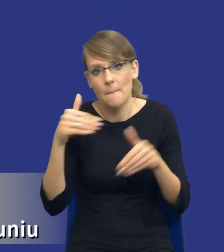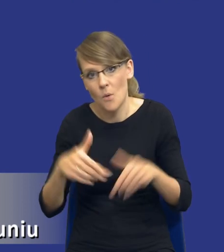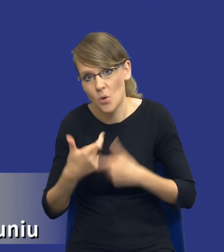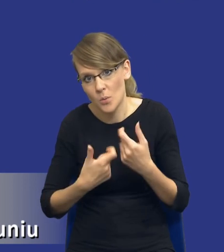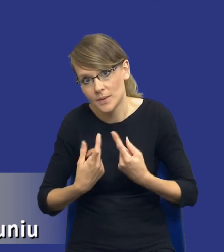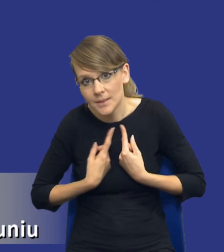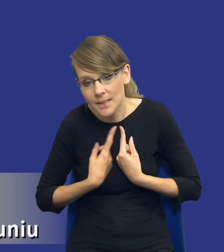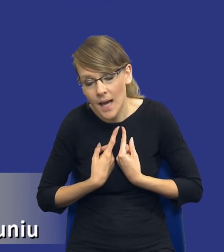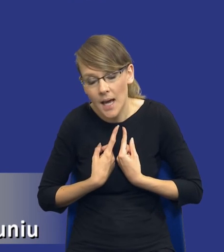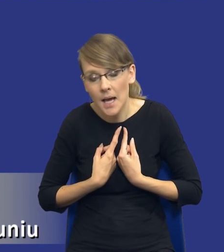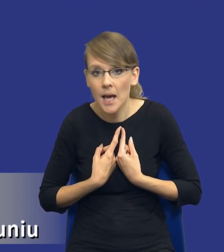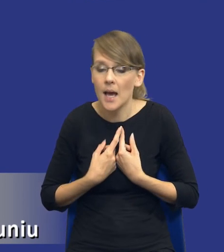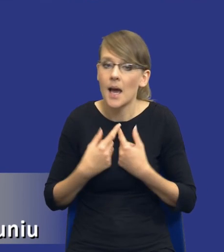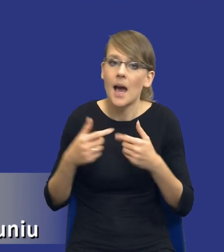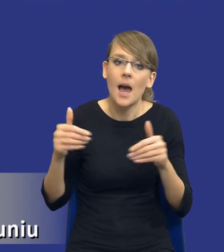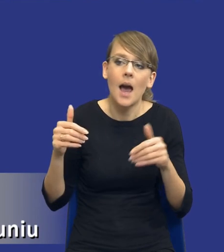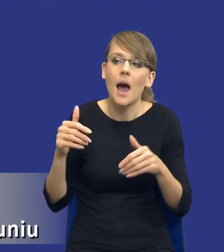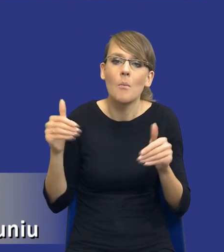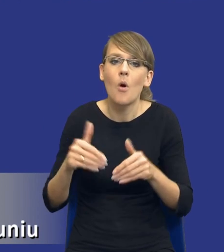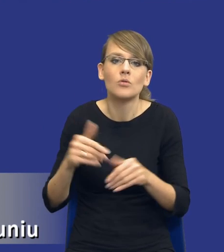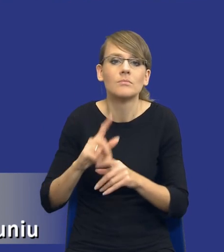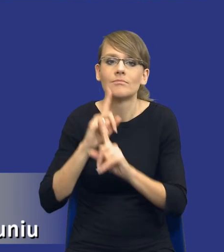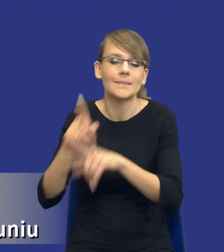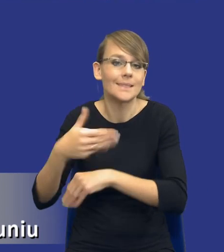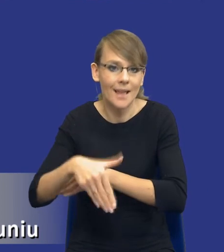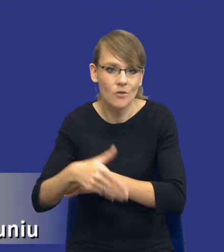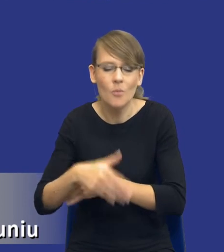też muszę to zrobić na zewnątrz, bo ja już jakby pierwotnie zakładam, że chciałbym to